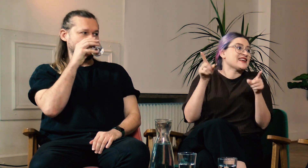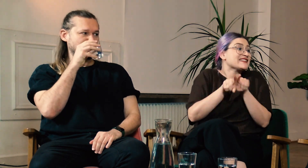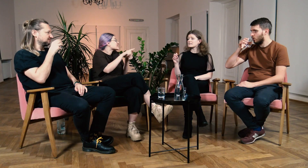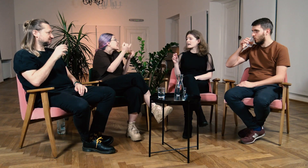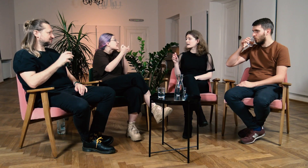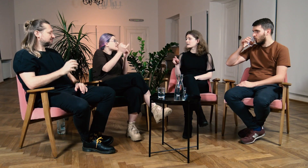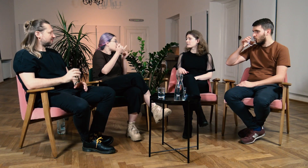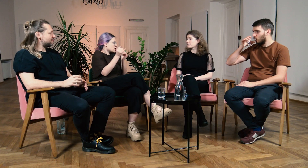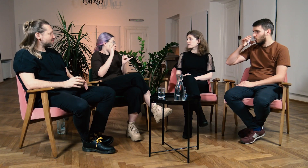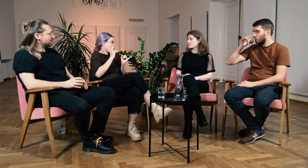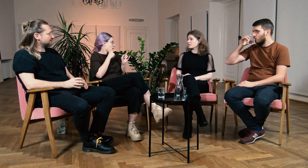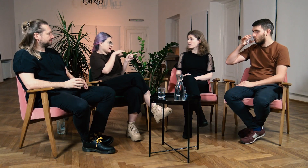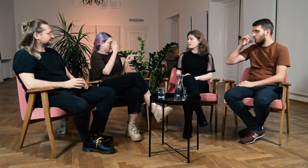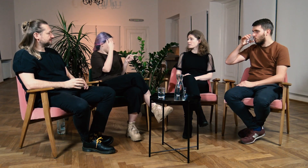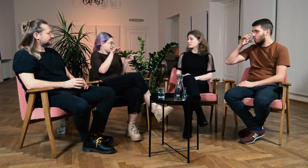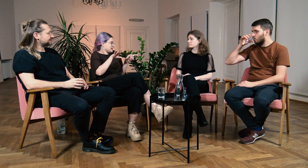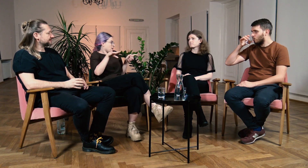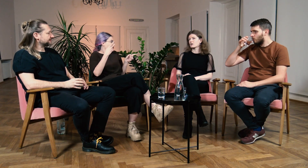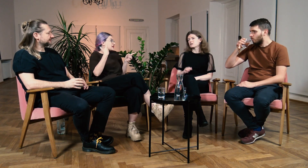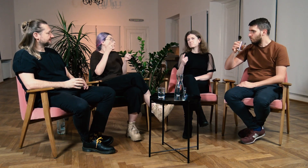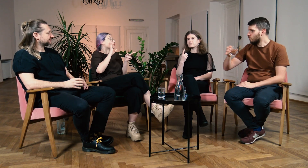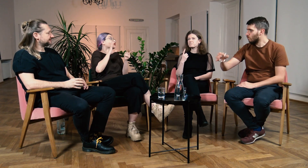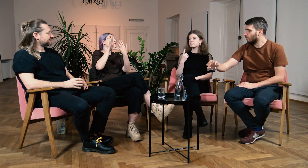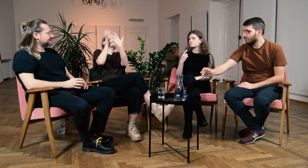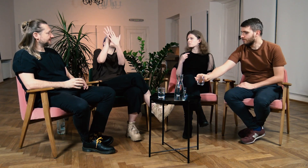B: Tak. W: Też nie znałaś innych g/Głuchych... B: Może jedną osobę.